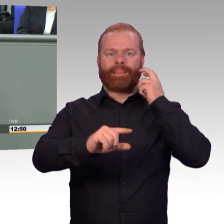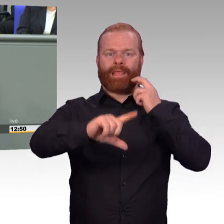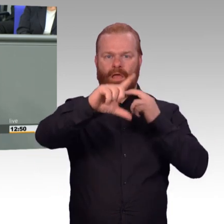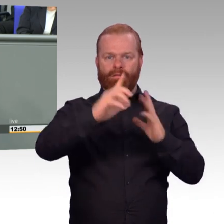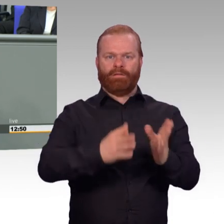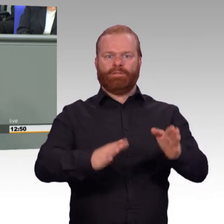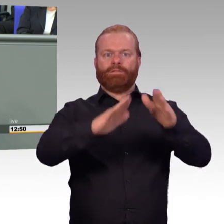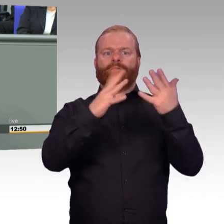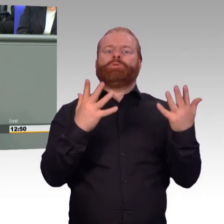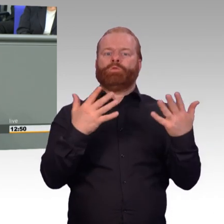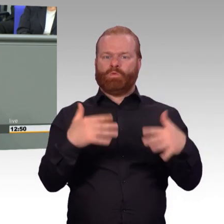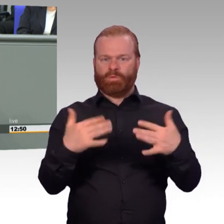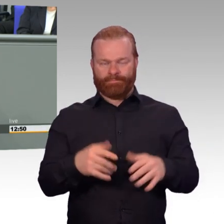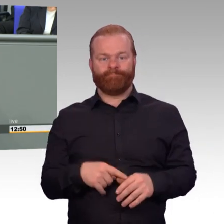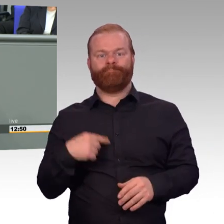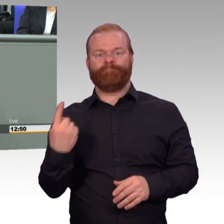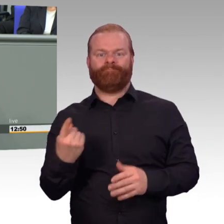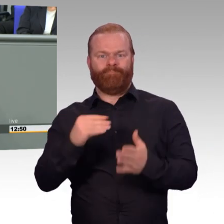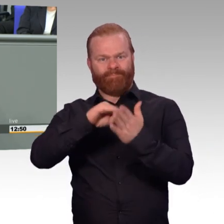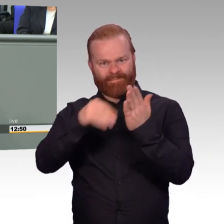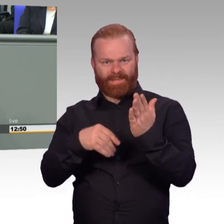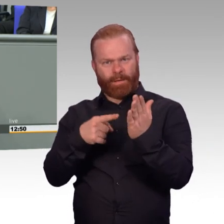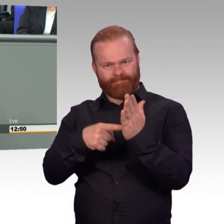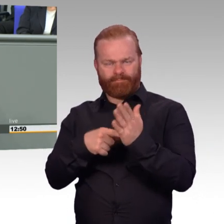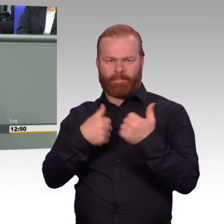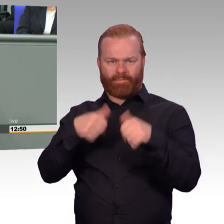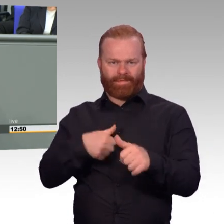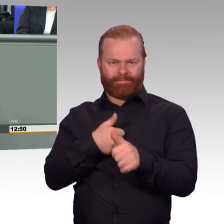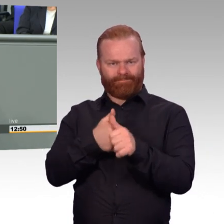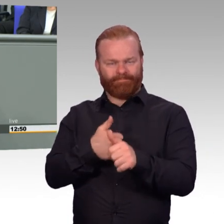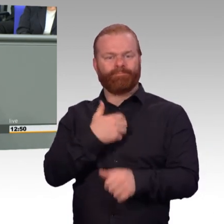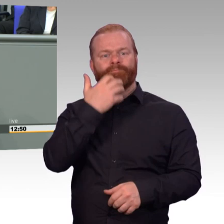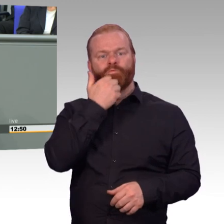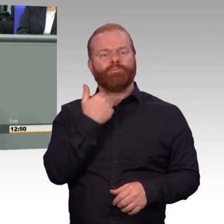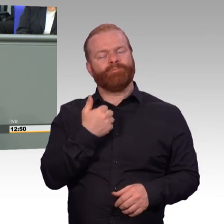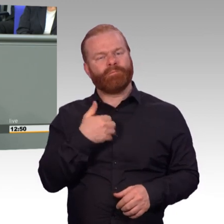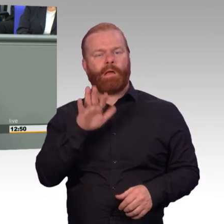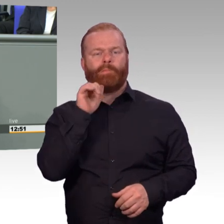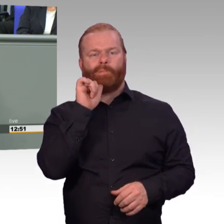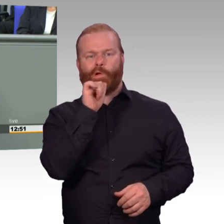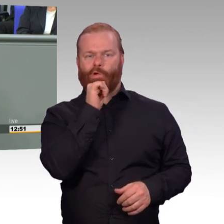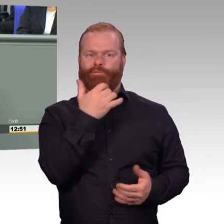sind seitdem zahlreiche Maßnahmen in der Agenda Attraktivität erfolgreich umgesetzt worden.